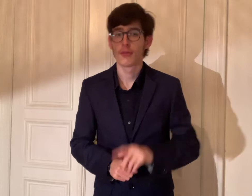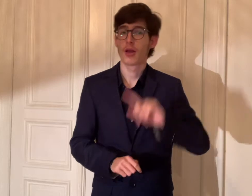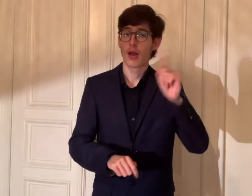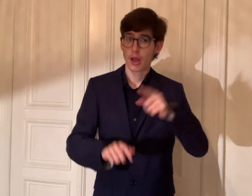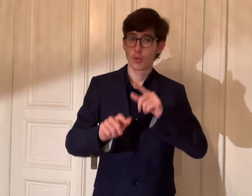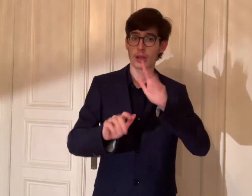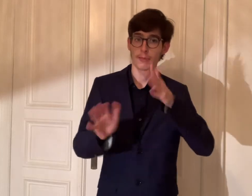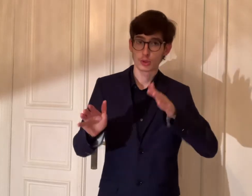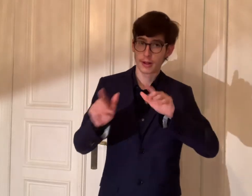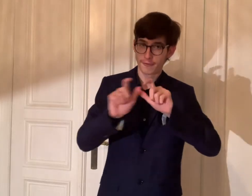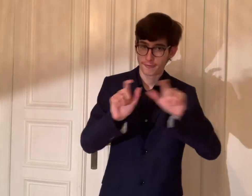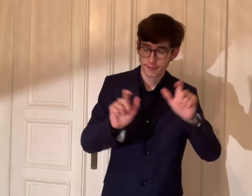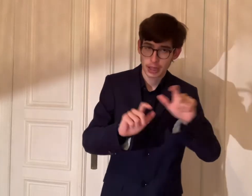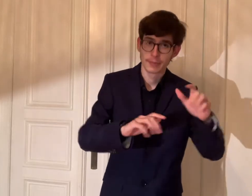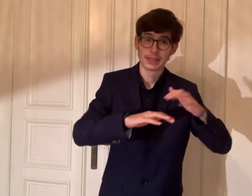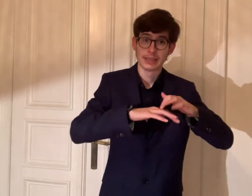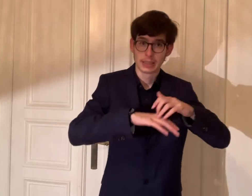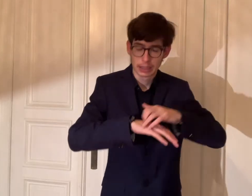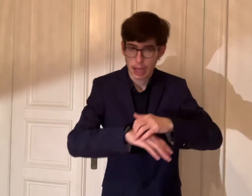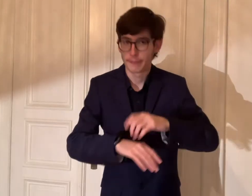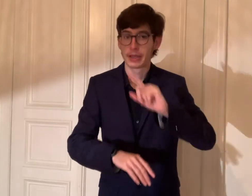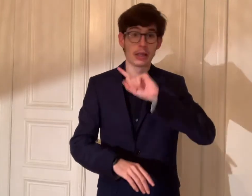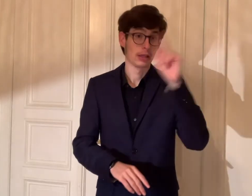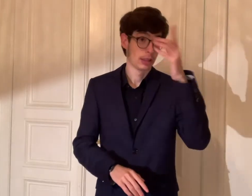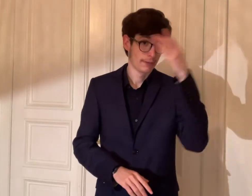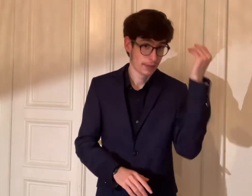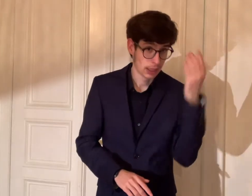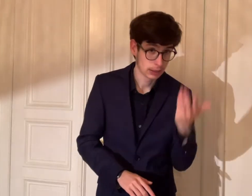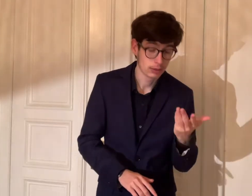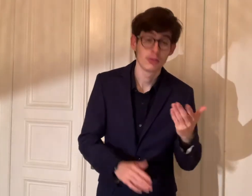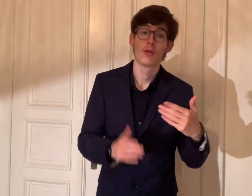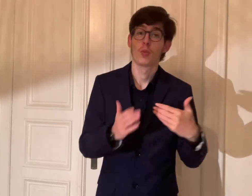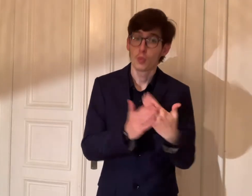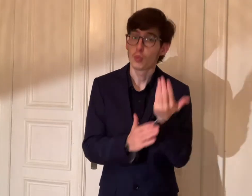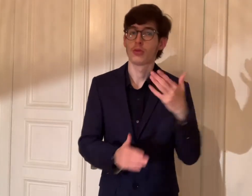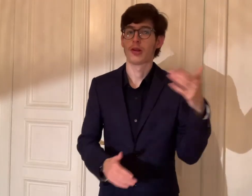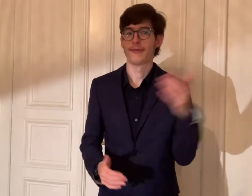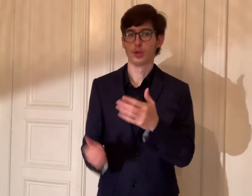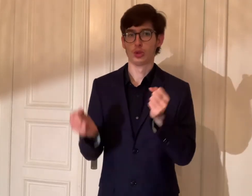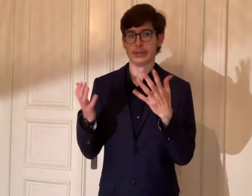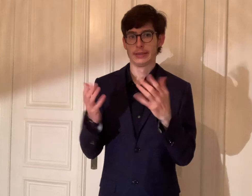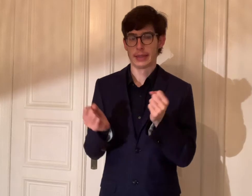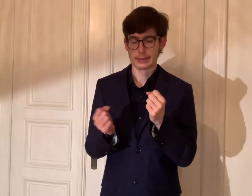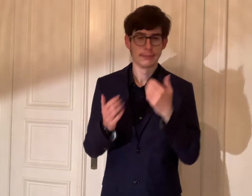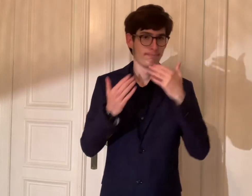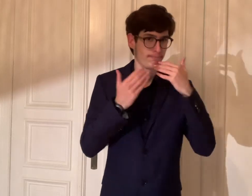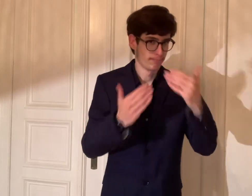Auch mir den DGS-Firmen wie Skarabee und FischSigns.